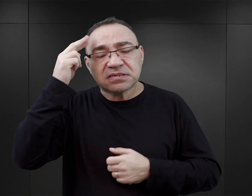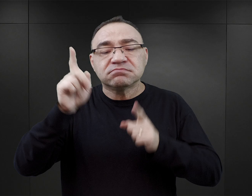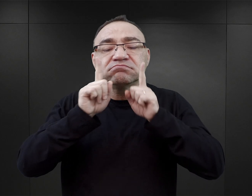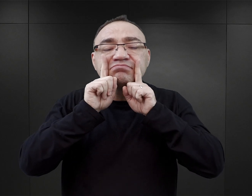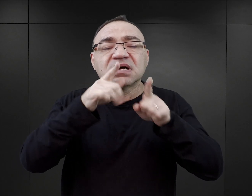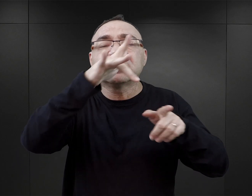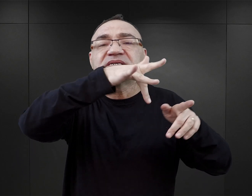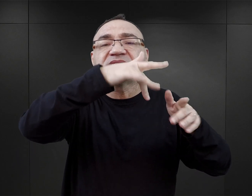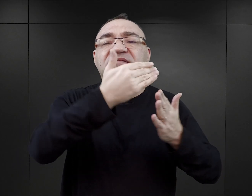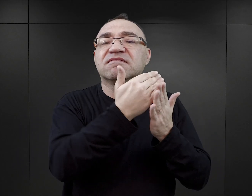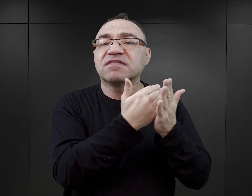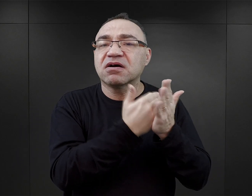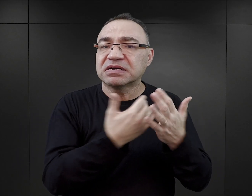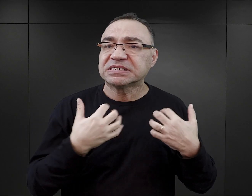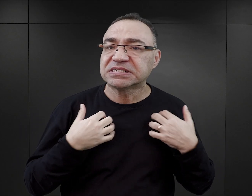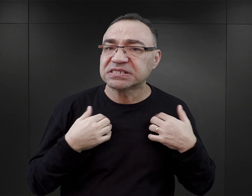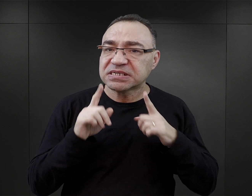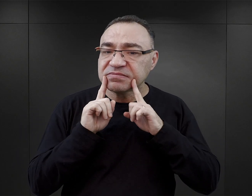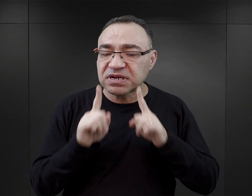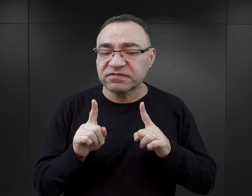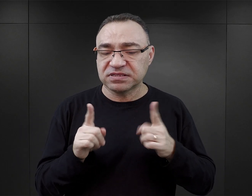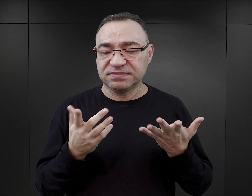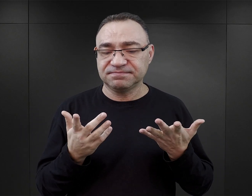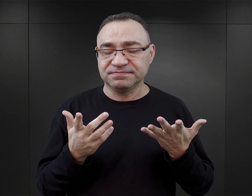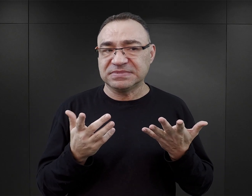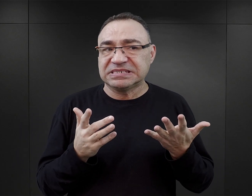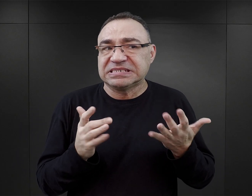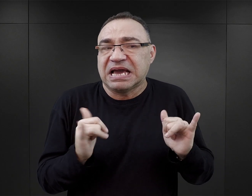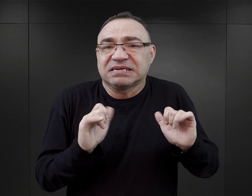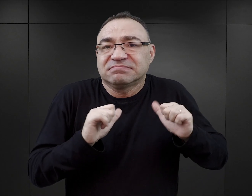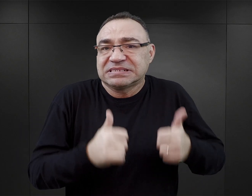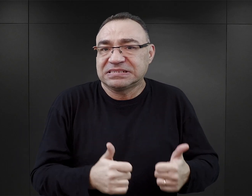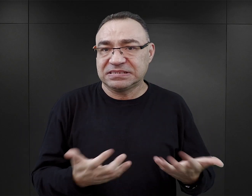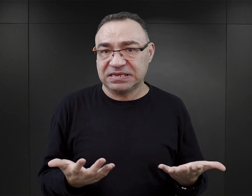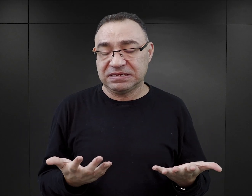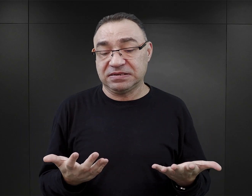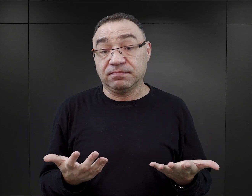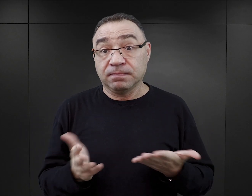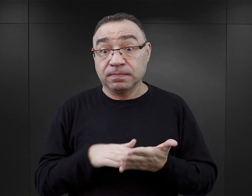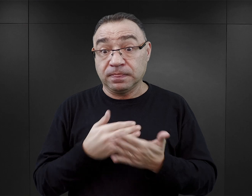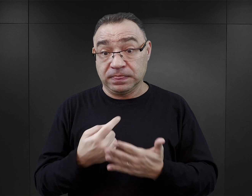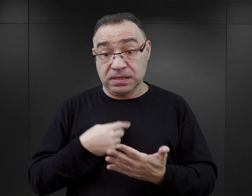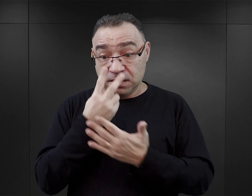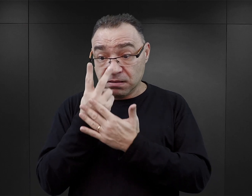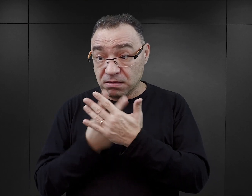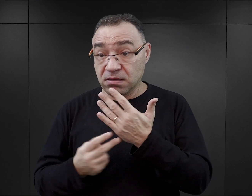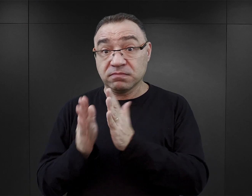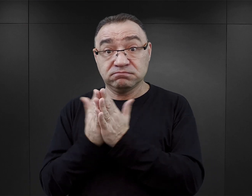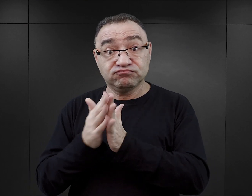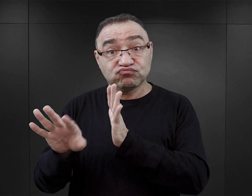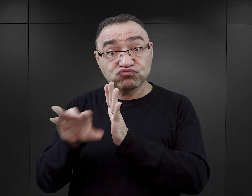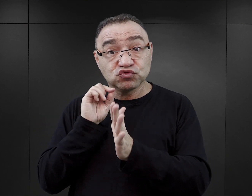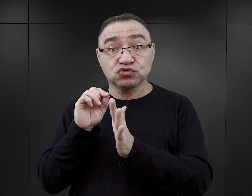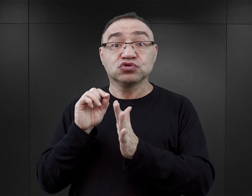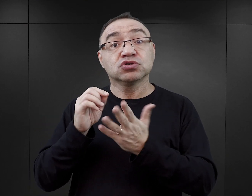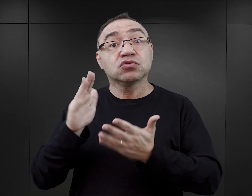co tu się wydarzyło i dlaczego do tych zdarzeń w ogóle mogło dojść. Także jeżeli czytelnik sięga po tego typu książkę po to, żeby dowiedzieć